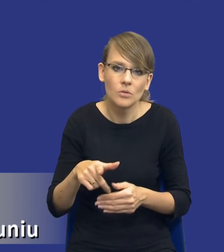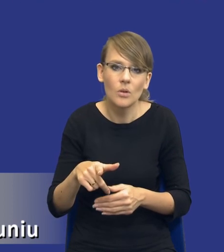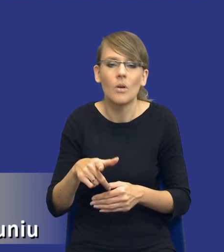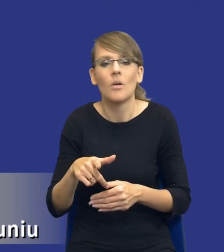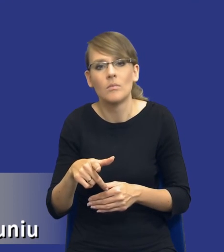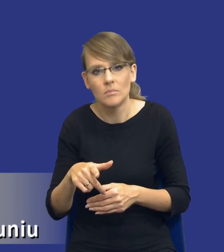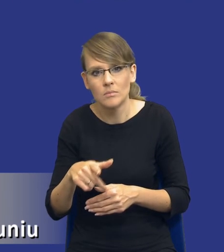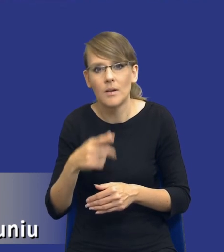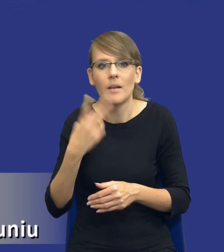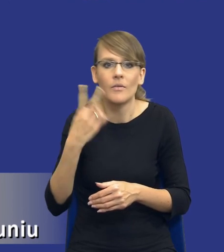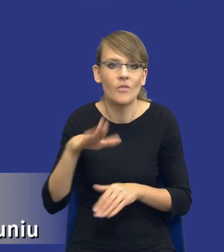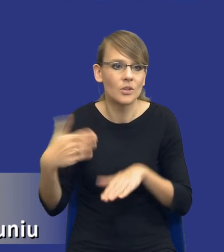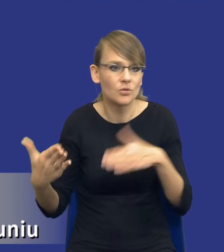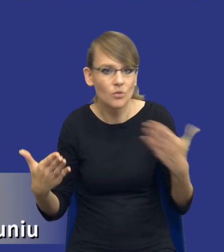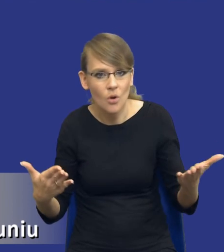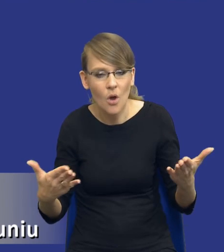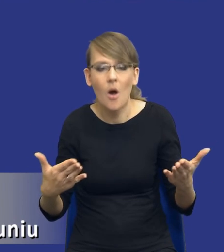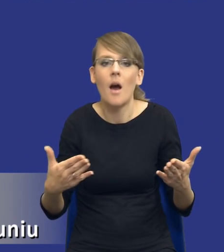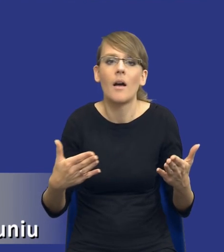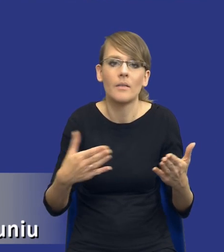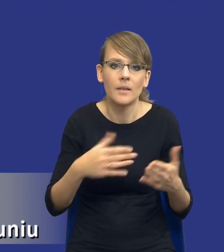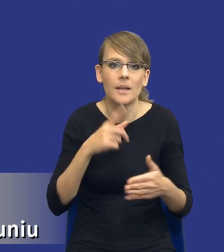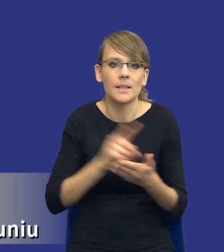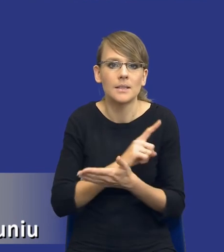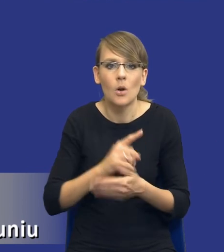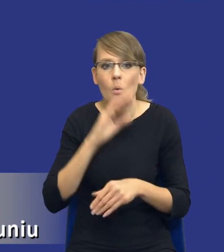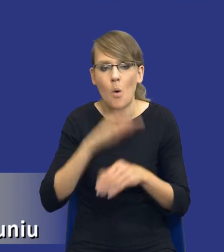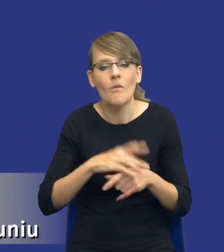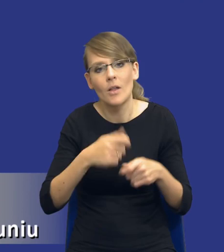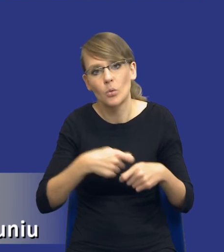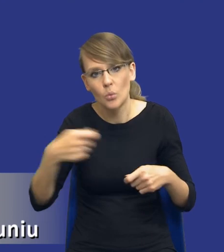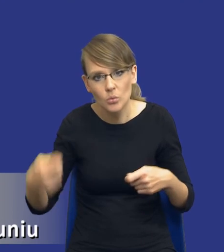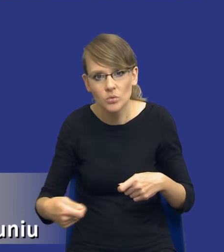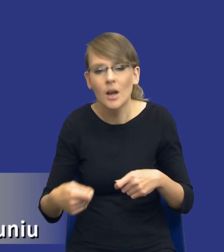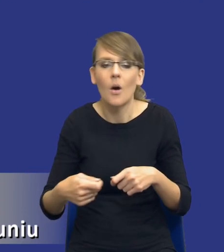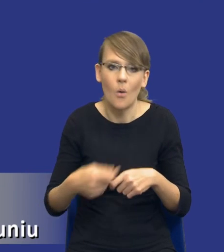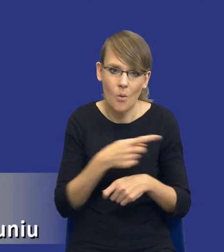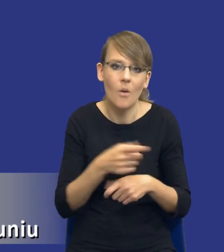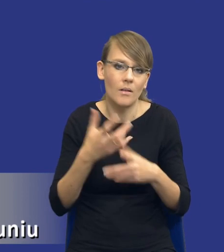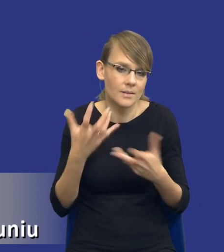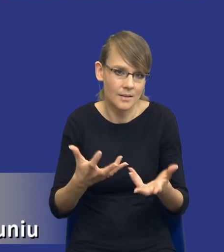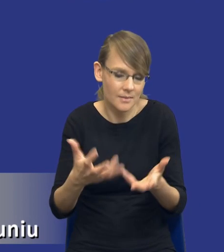rozkładało, po obu stronach umowa byłaby dłuższa, to już jak najbardziej tak.